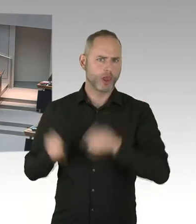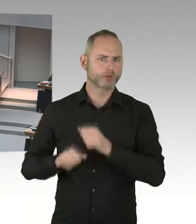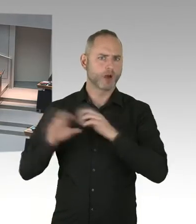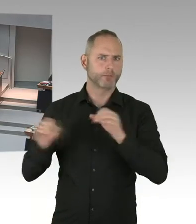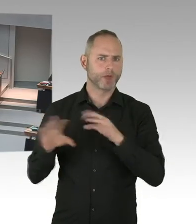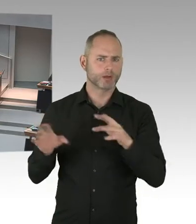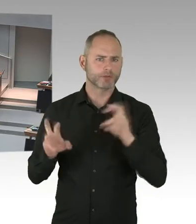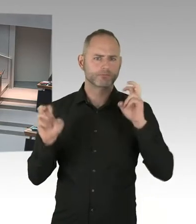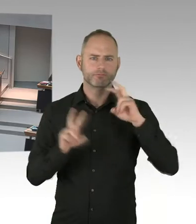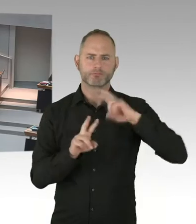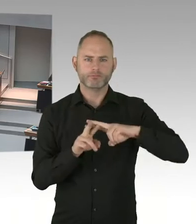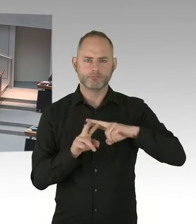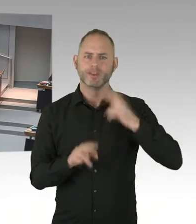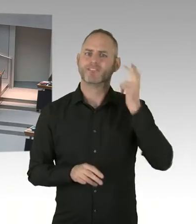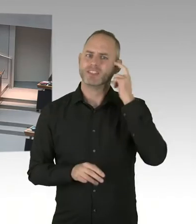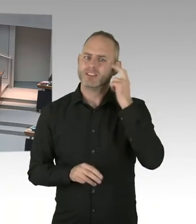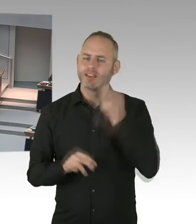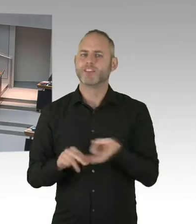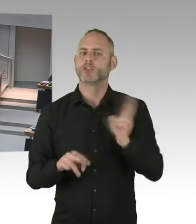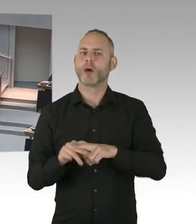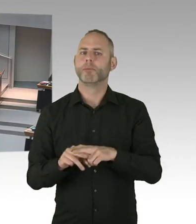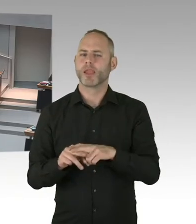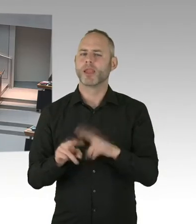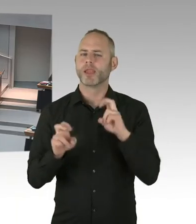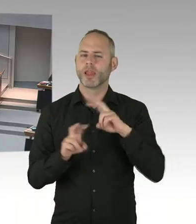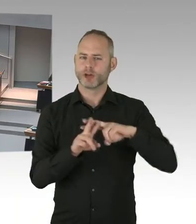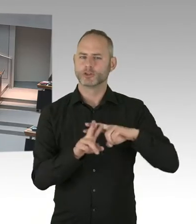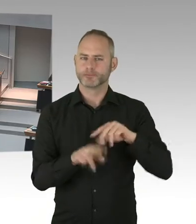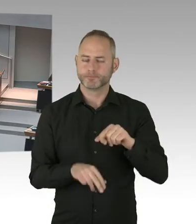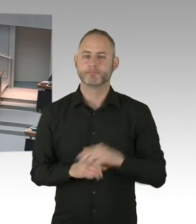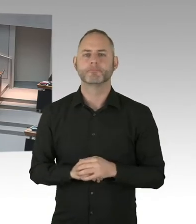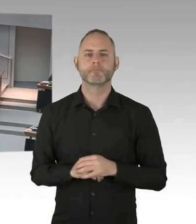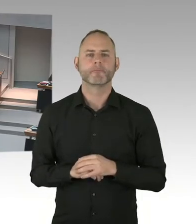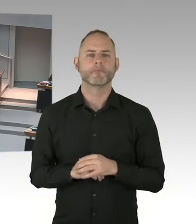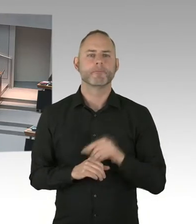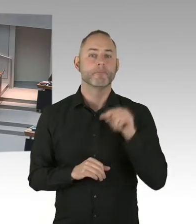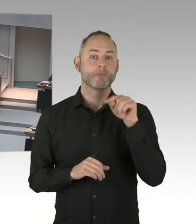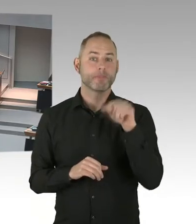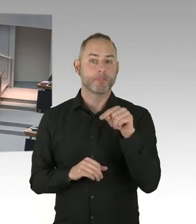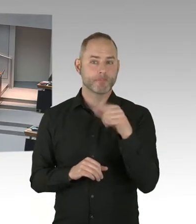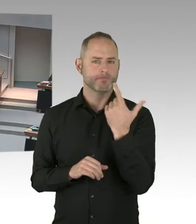die wir machen werden, wichtig. Zum einen natürlich die Stigmatisierung zu beseitigen. Denn wenn Vorurteile da sind,